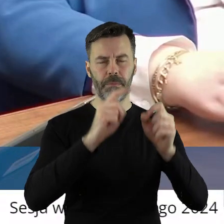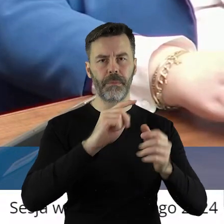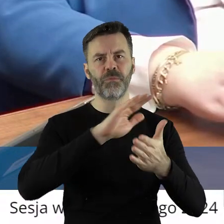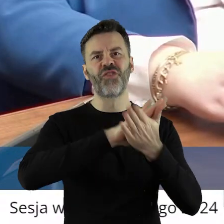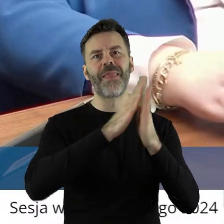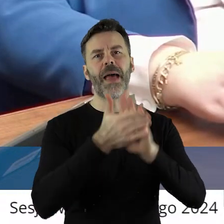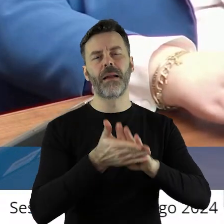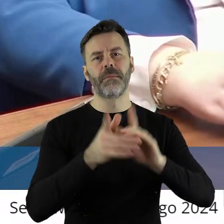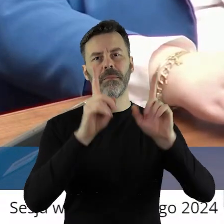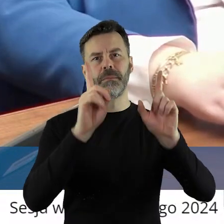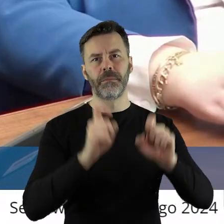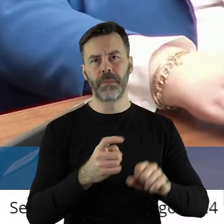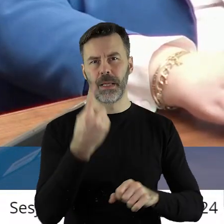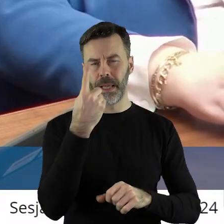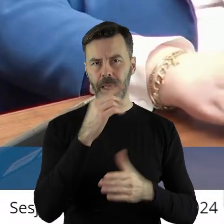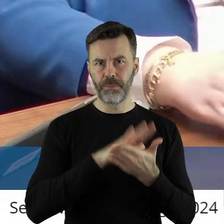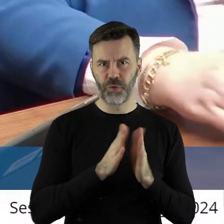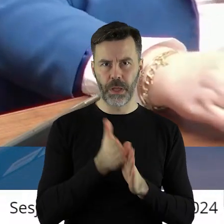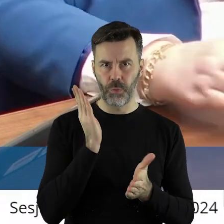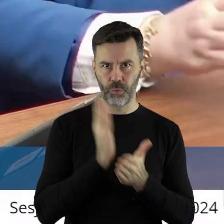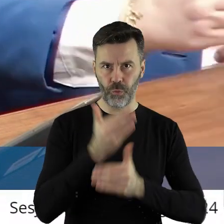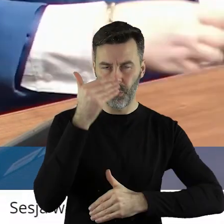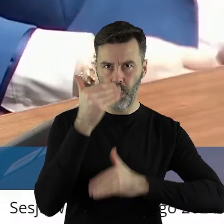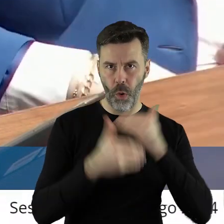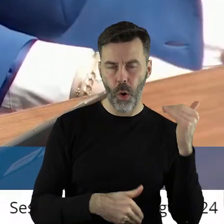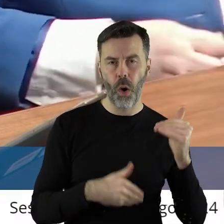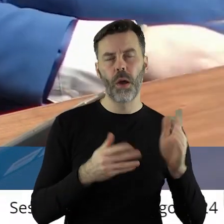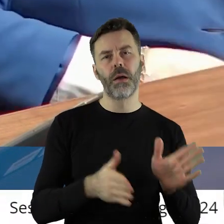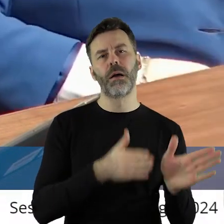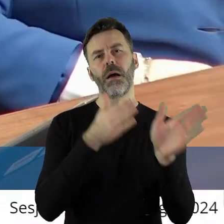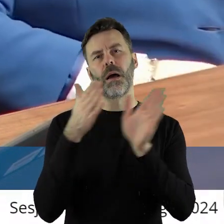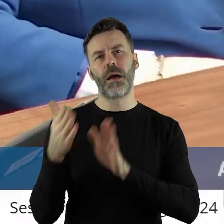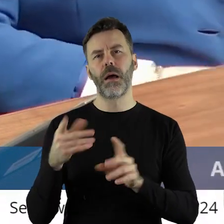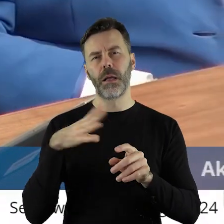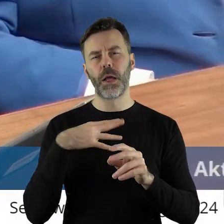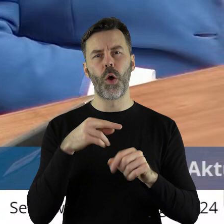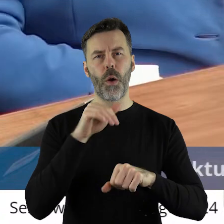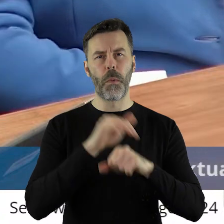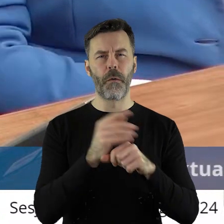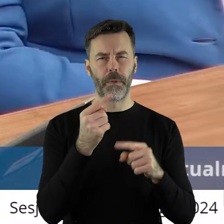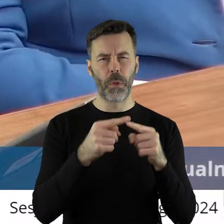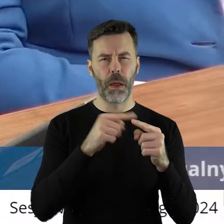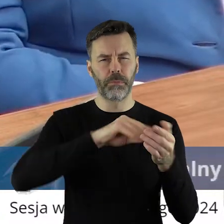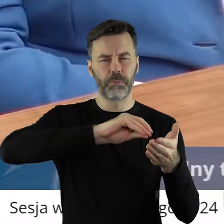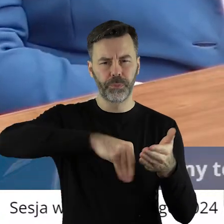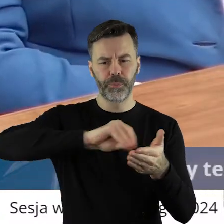jeden przetarg się już odbył, część została umów podpisana, część nie.